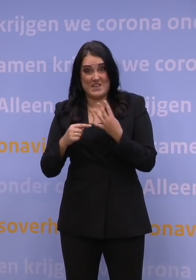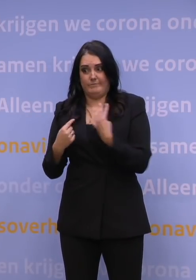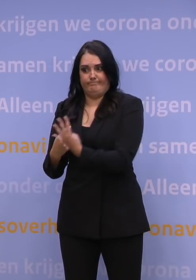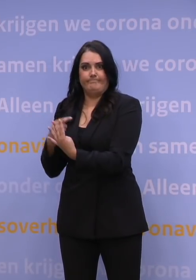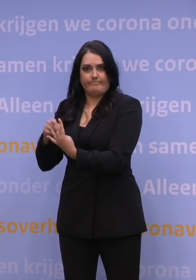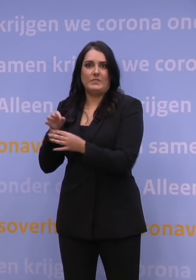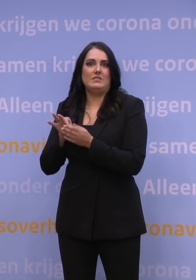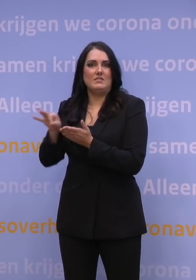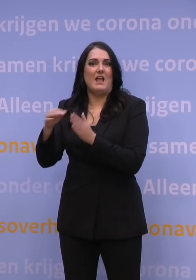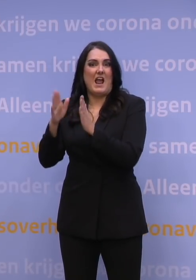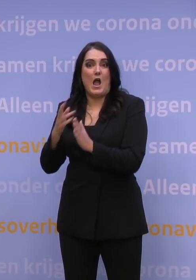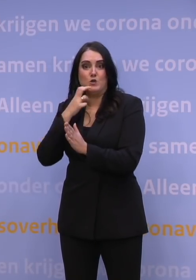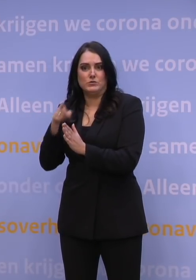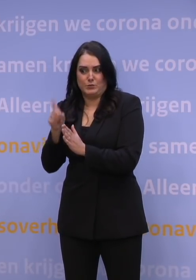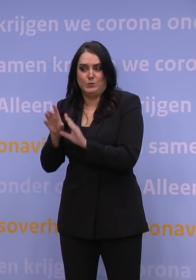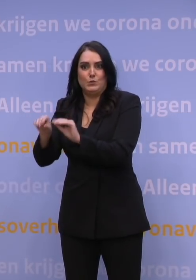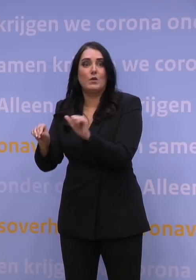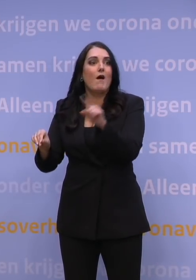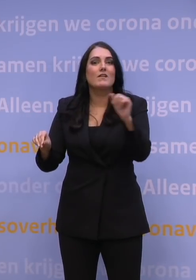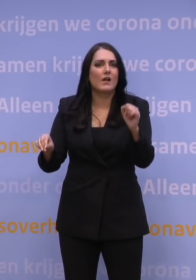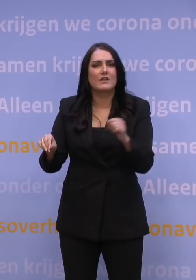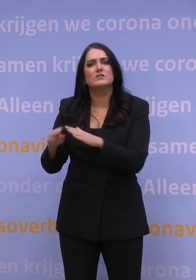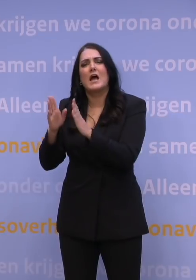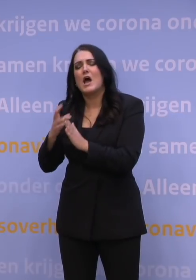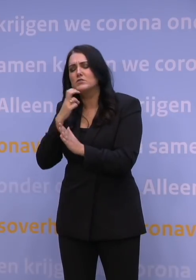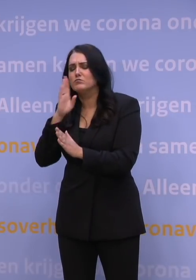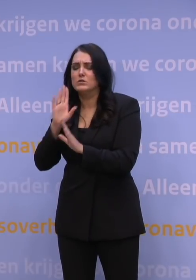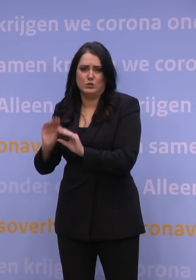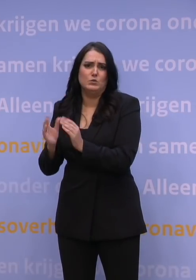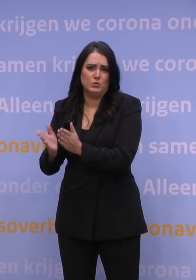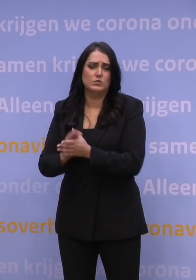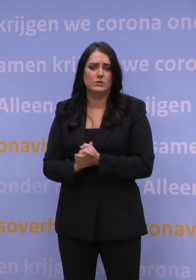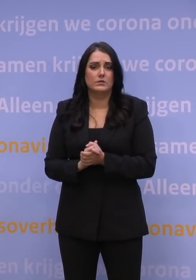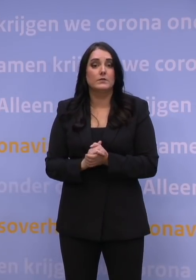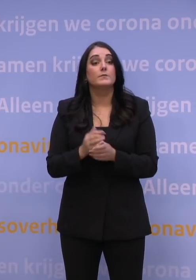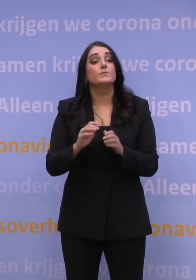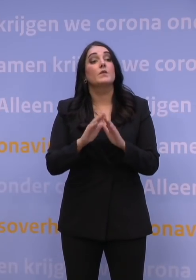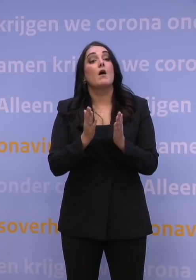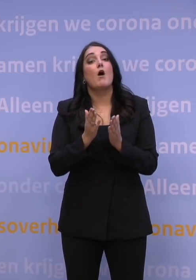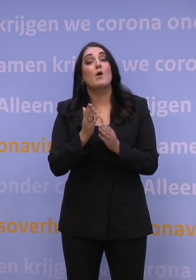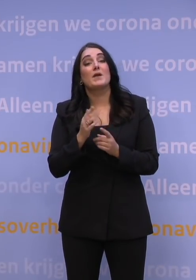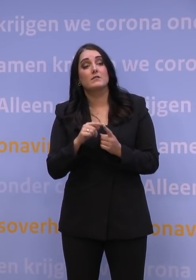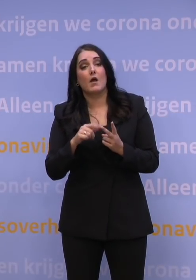die niemand anders voor hen kan doen. Dus alsjeblieft, beste huisartsen, doe het! Algemeen Dagblad, aansluitend NRC.